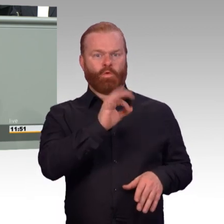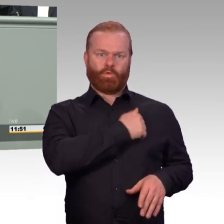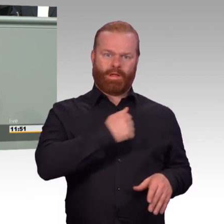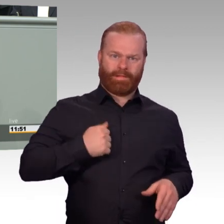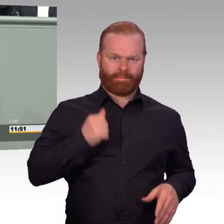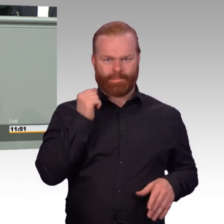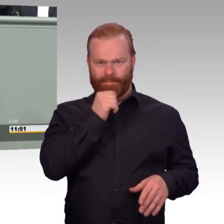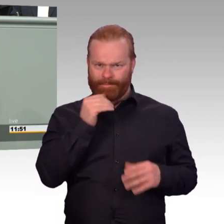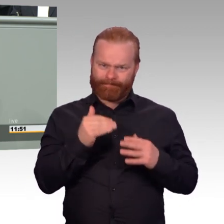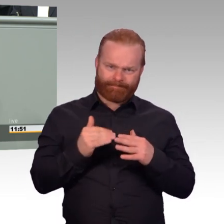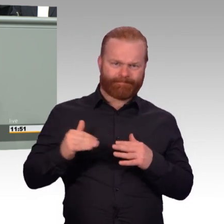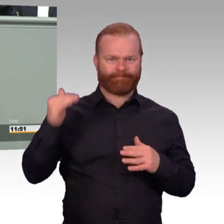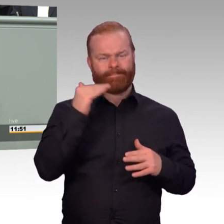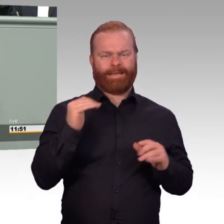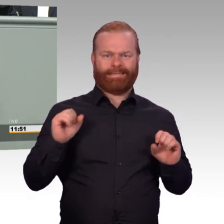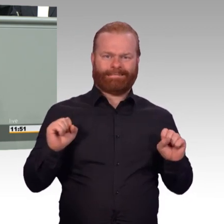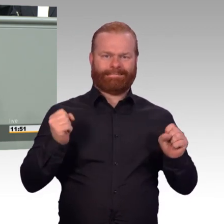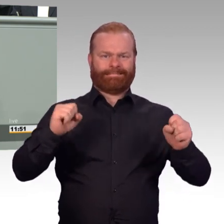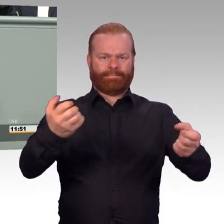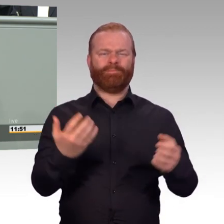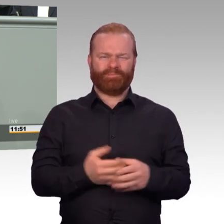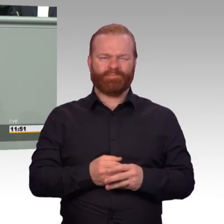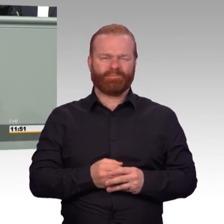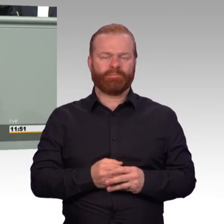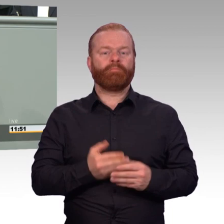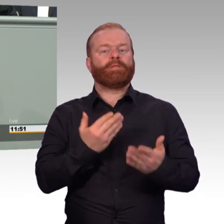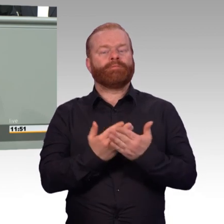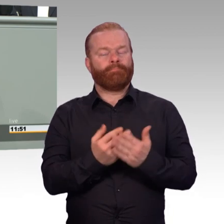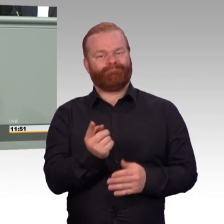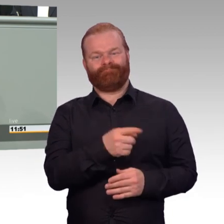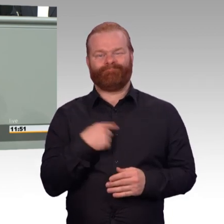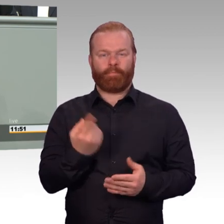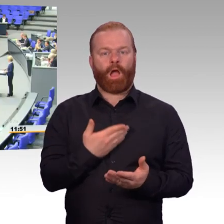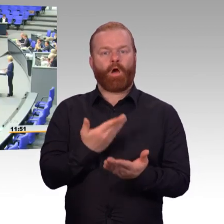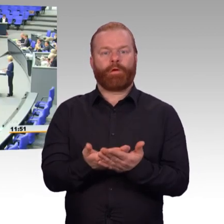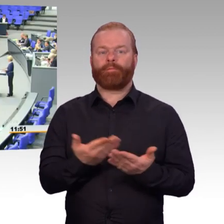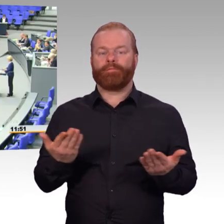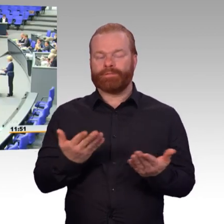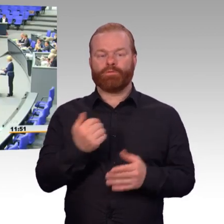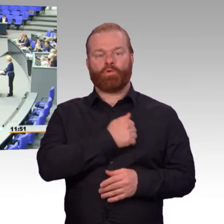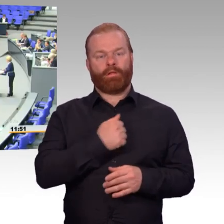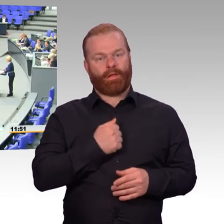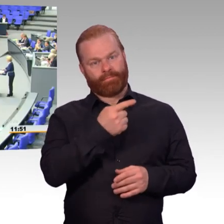Arbeitnehmerinnen und Arbeitnehmer in unserem Land auch. Deshalb nehmen dieses Artikelgesetz vor.